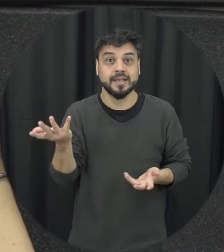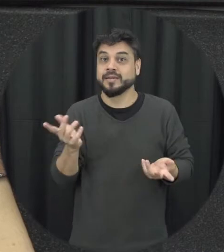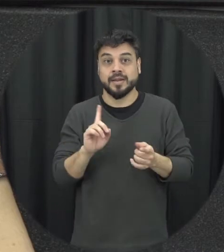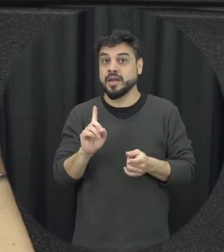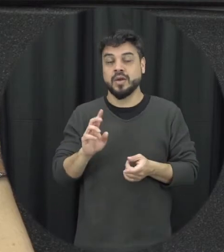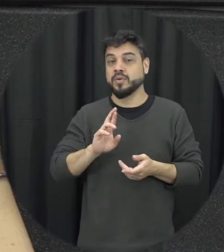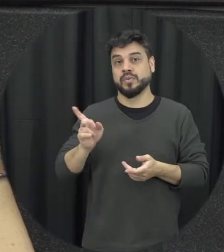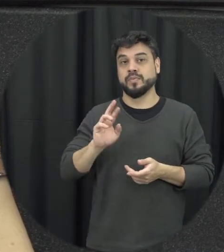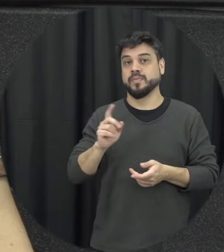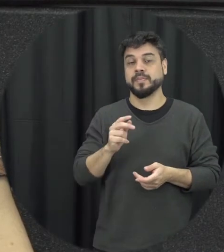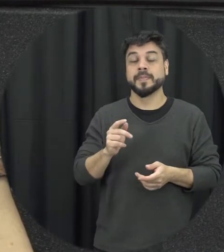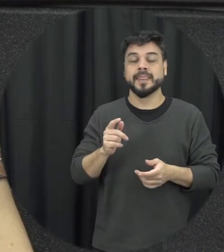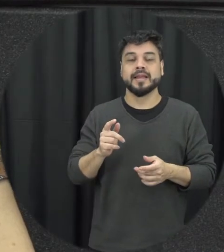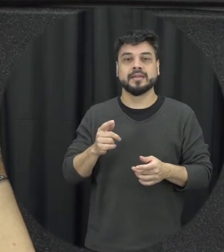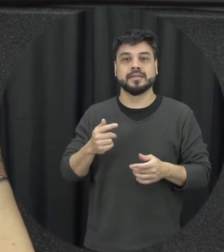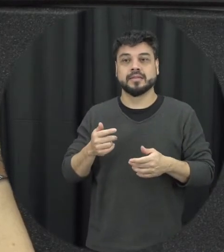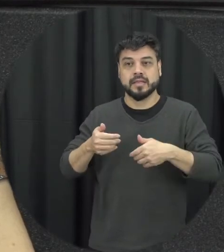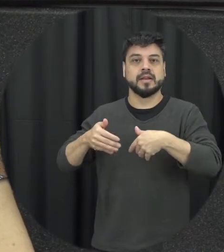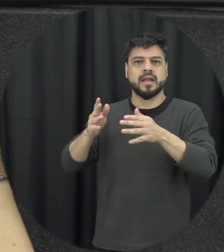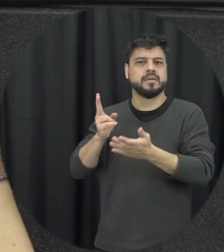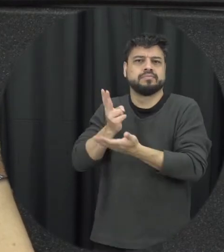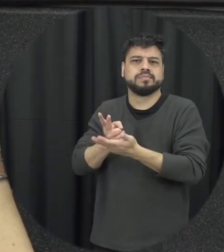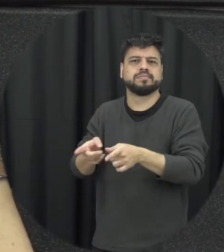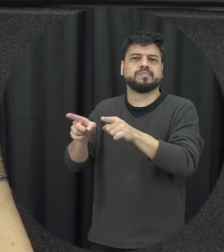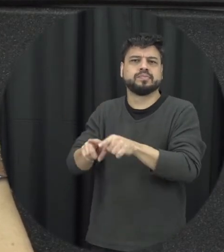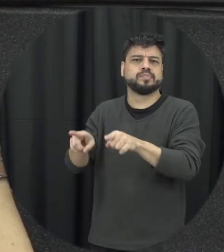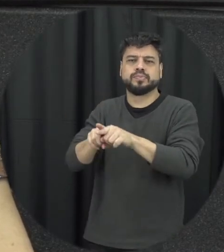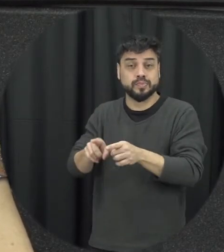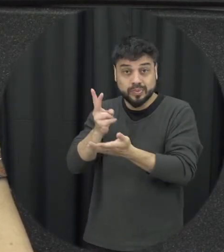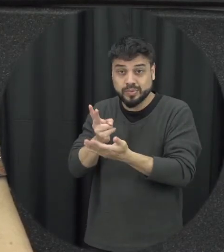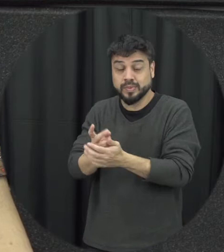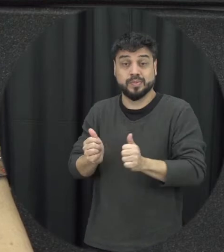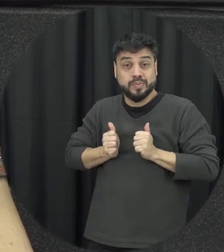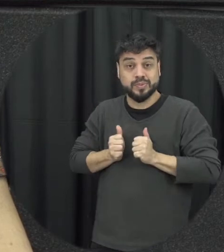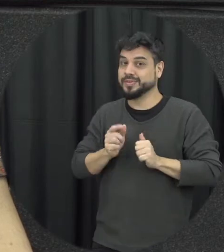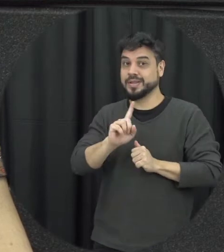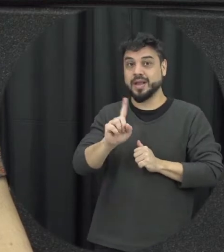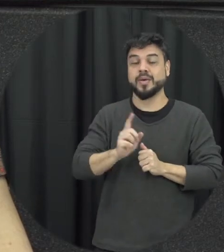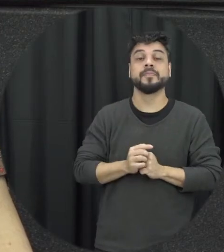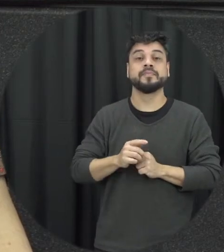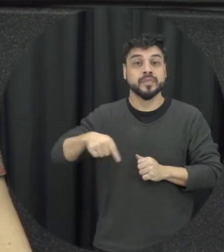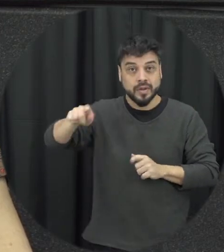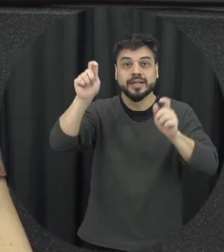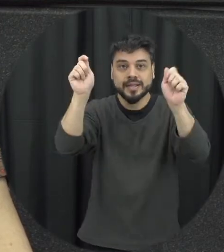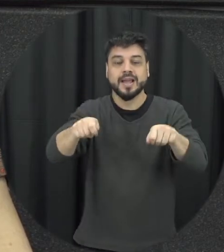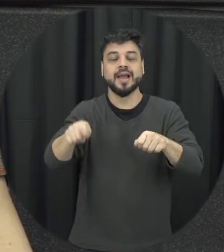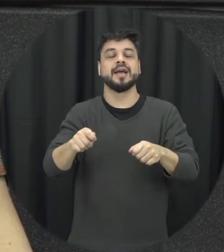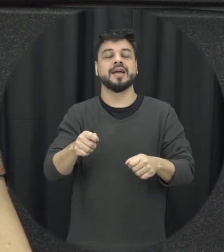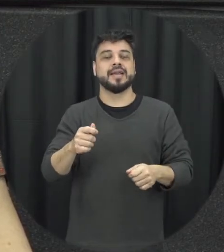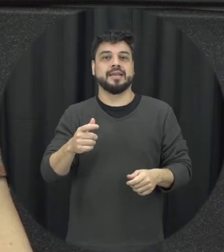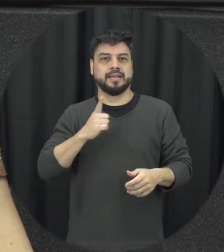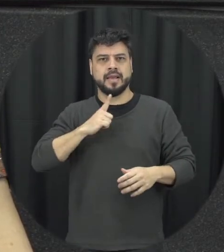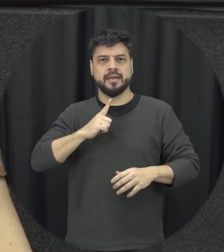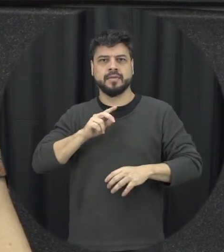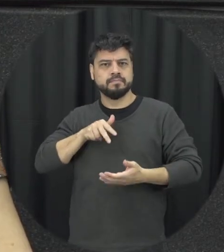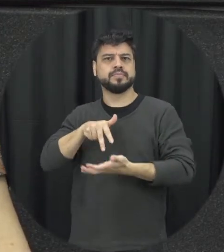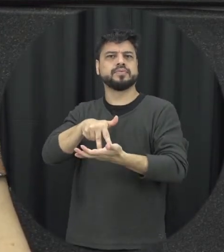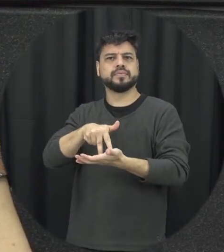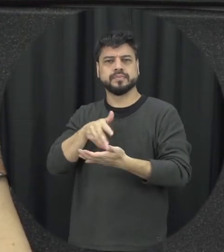a gente pode seguir ter um papel mais ativo claro mas também pensando de forma segura sabendo o que